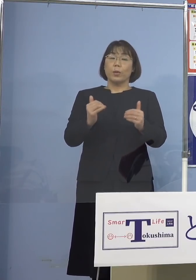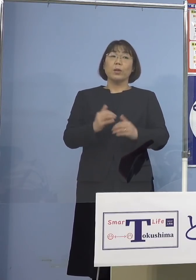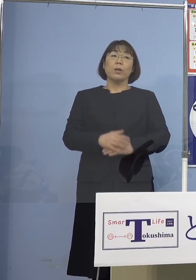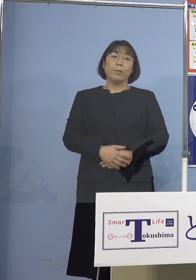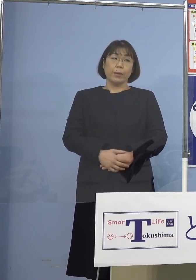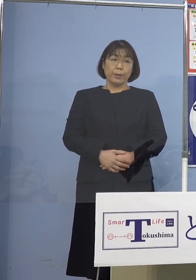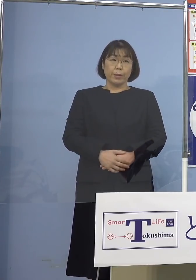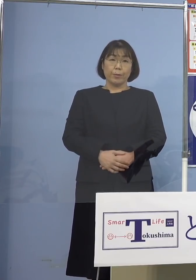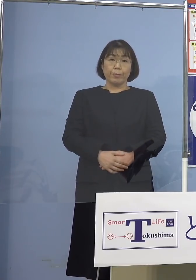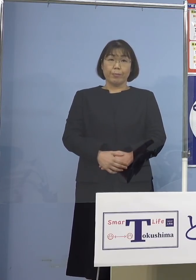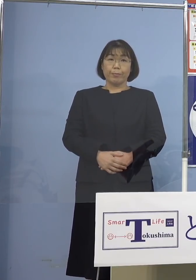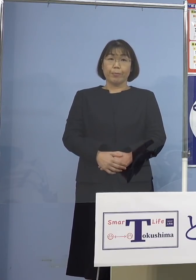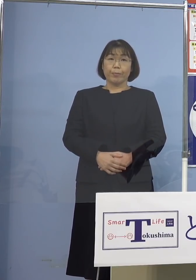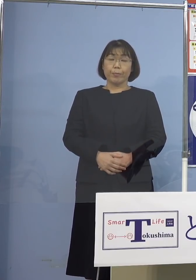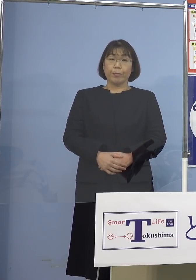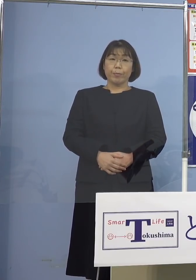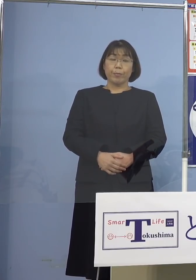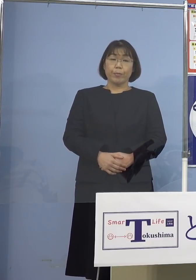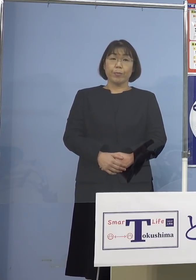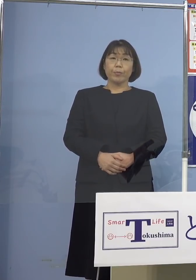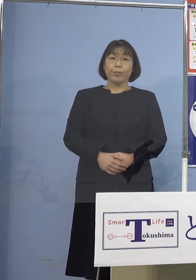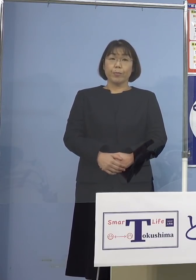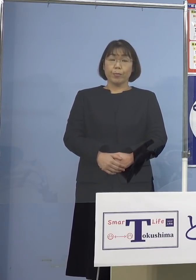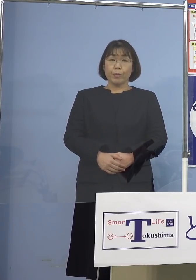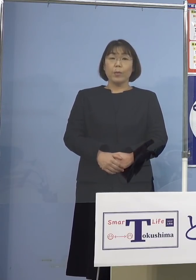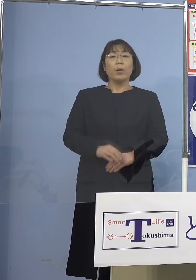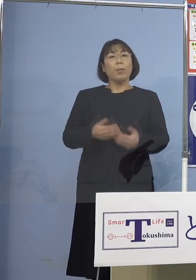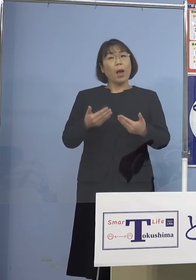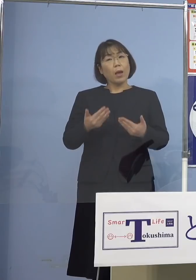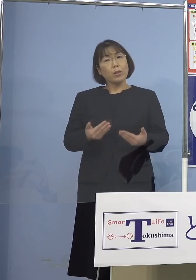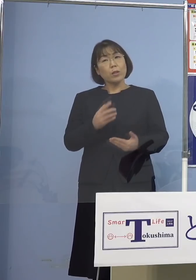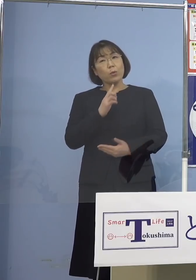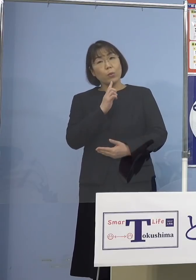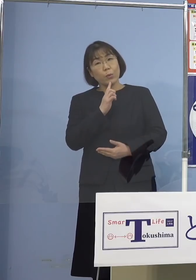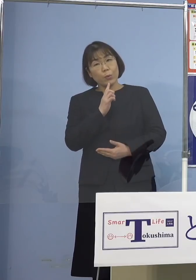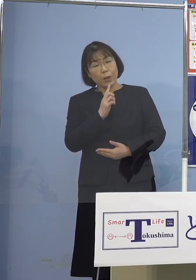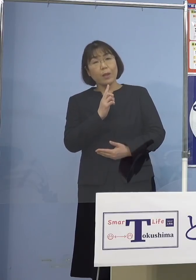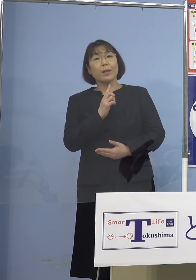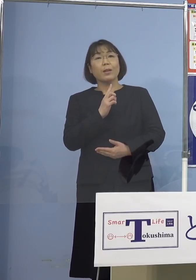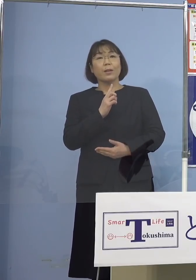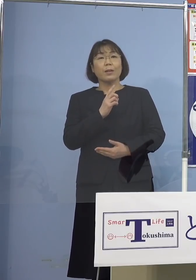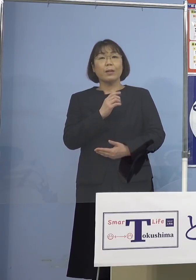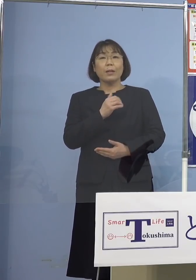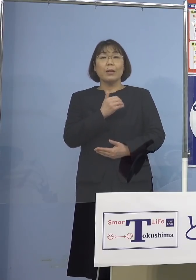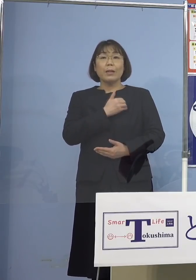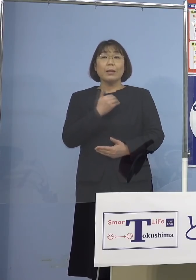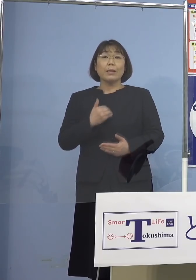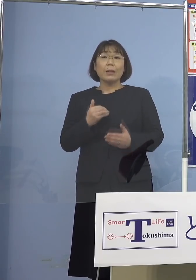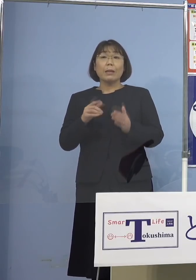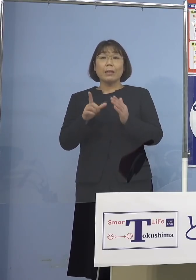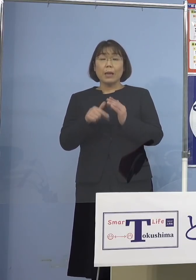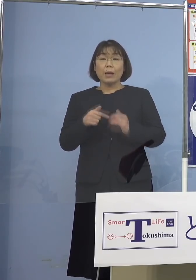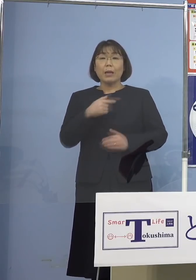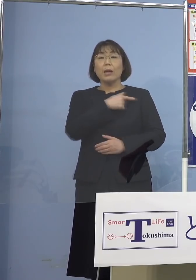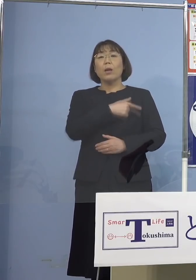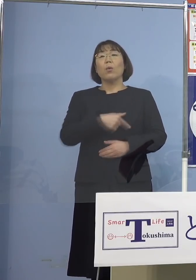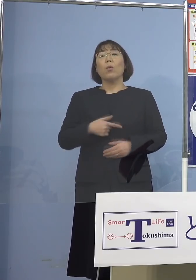そうした意味では安心してといいますか なるべく心安らかにご自宅で